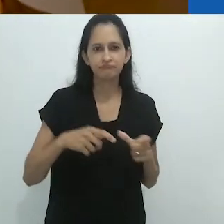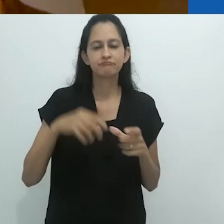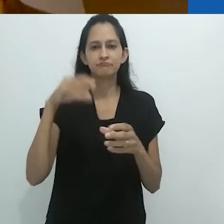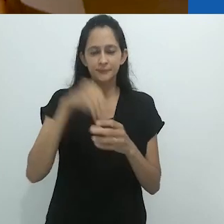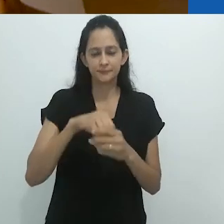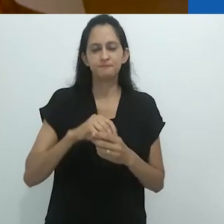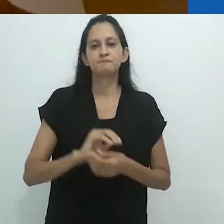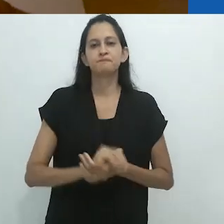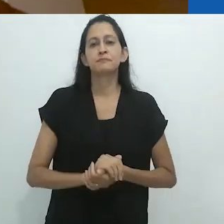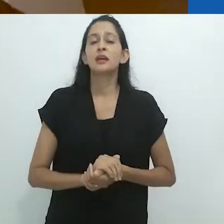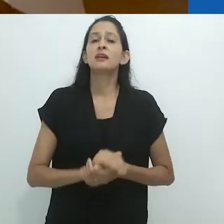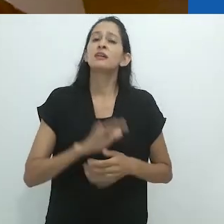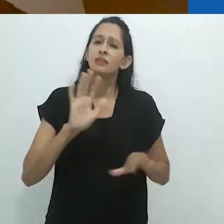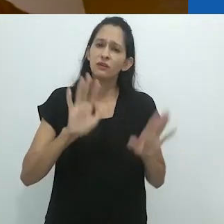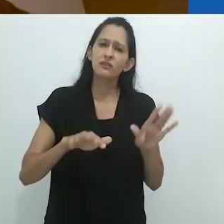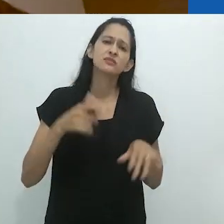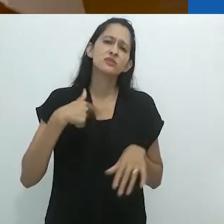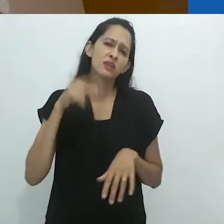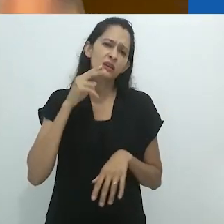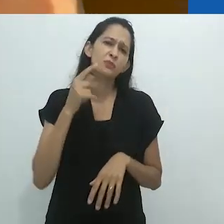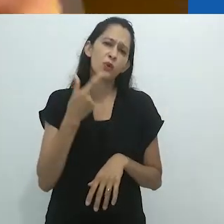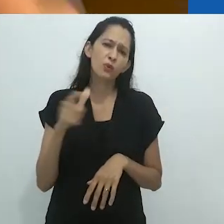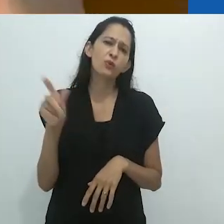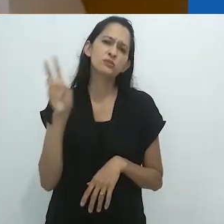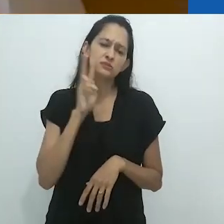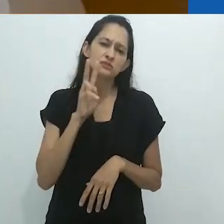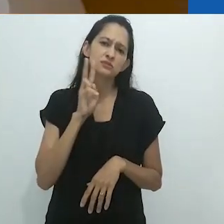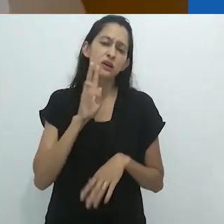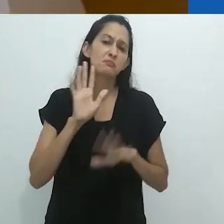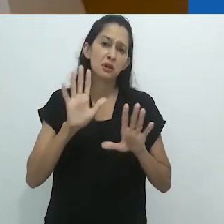Talvez eu lembre mais histórias,